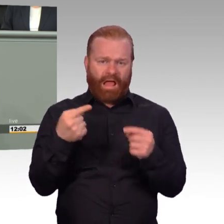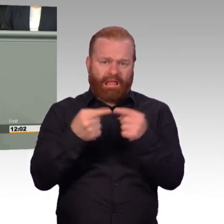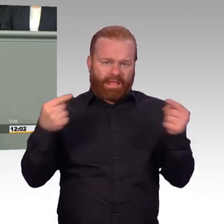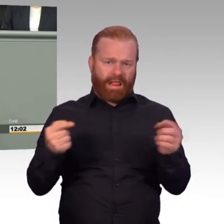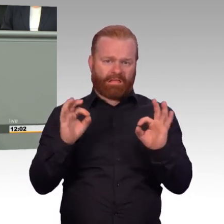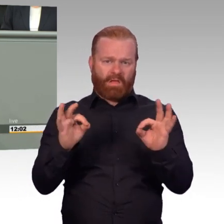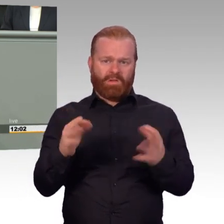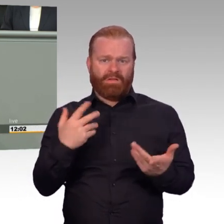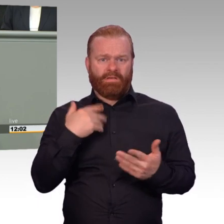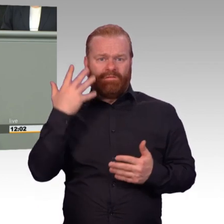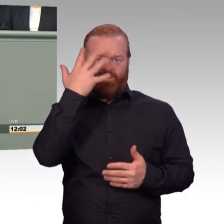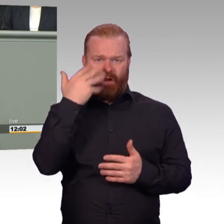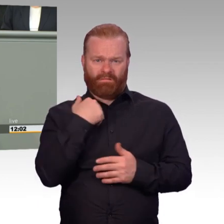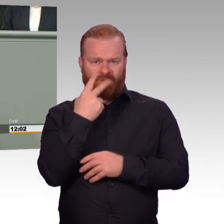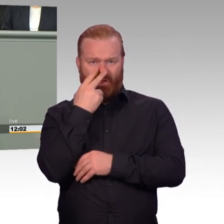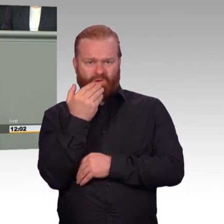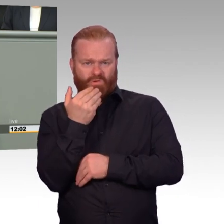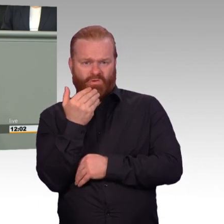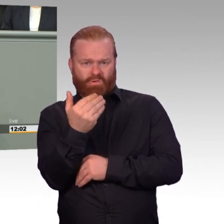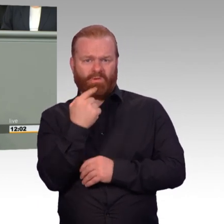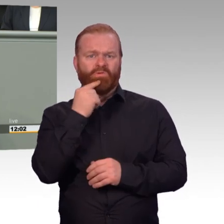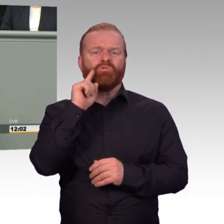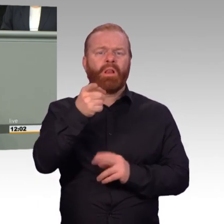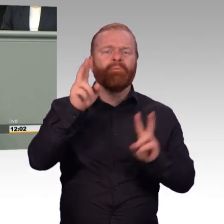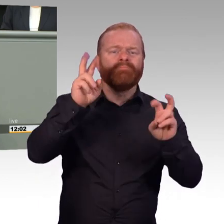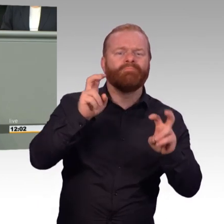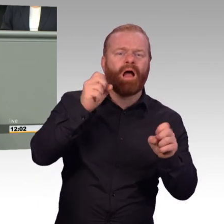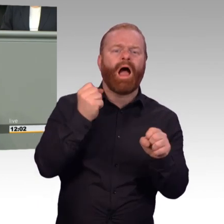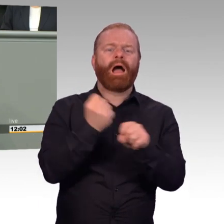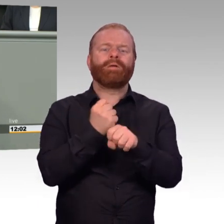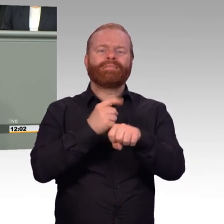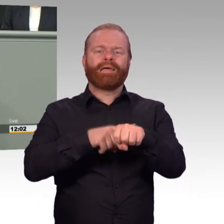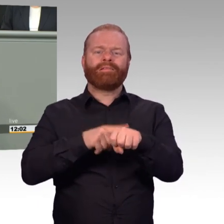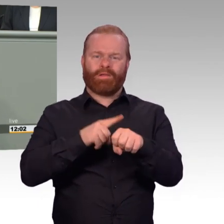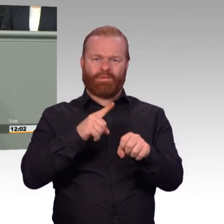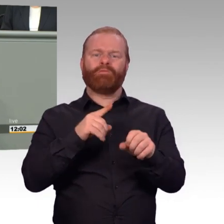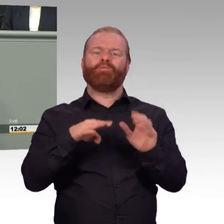weil es der Dienstbetrieb gar nicht mehr anders zulässt? Mit der Arbeitszeitverordnung, Frau Ministerin,